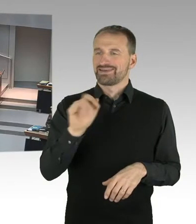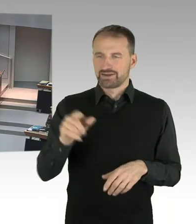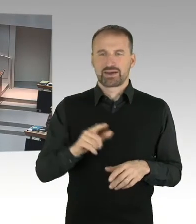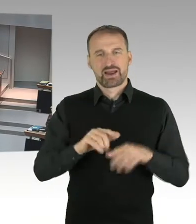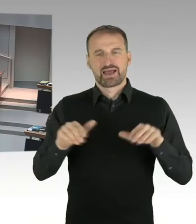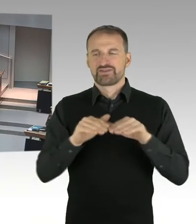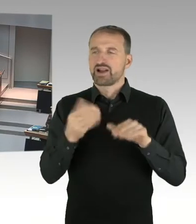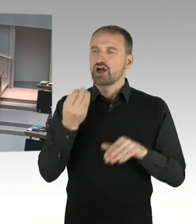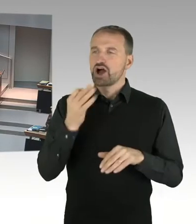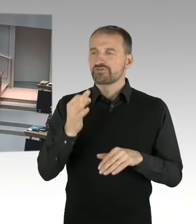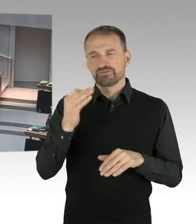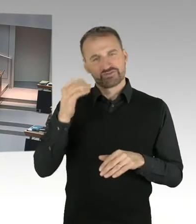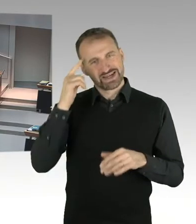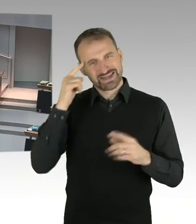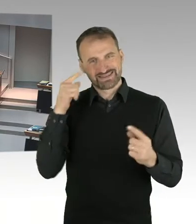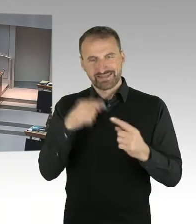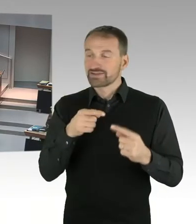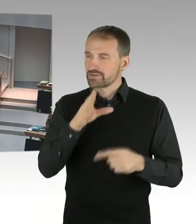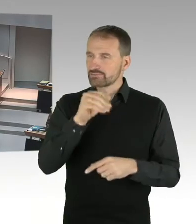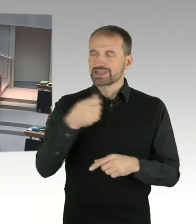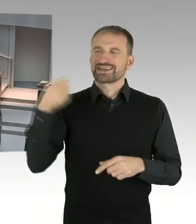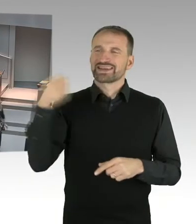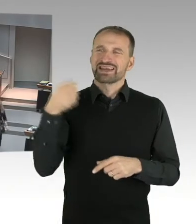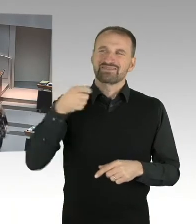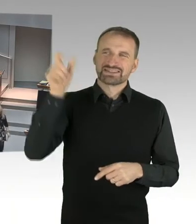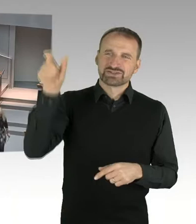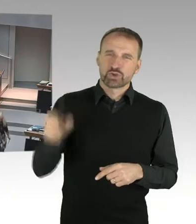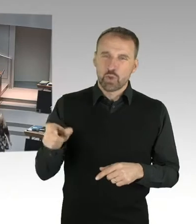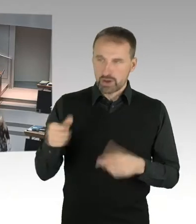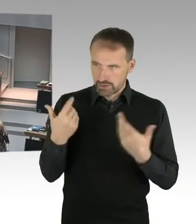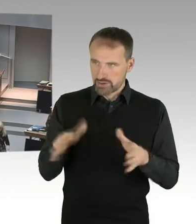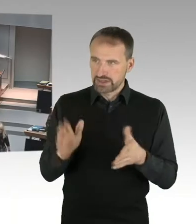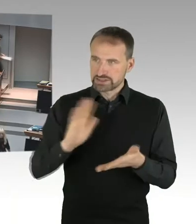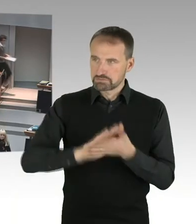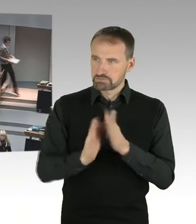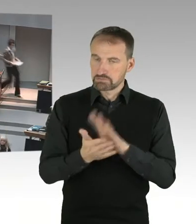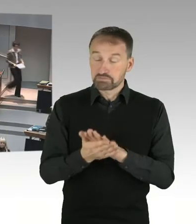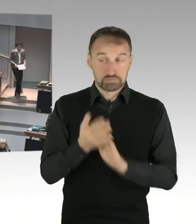(Präsidium) Frau Senatorin Lompscher hat das Wort, bitteschön. (Sprecherwechsel) Ja, Herr Präsident,